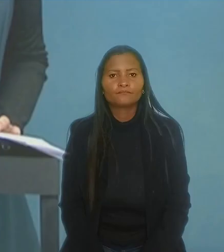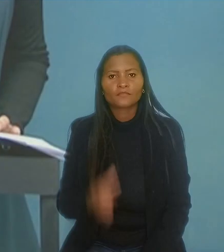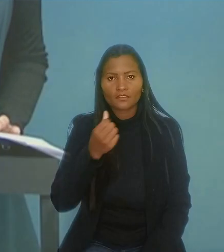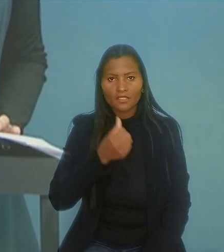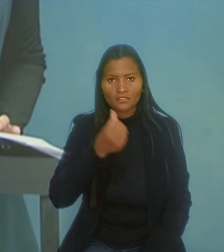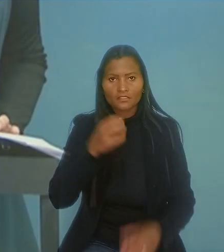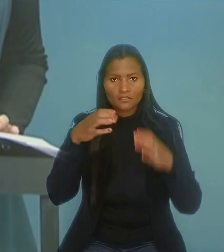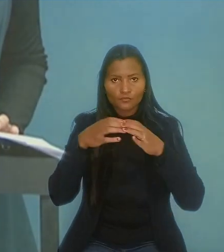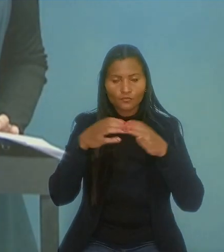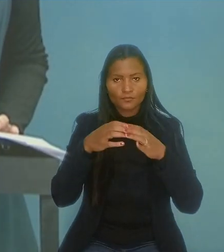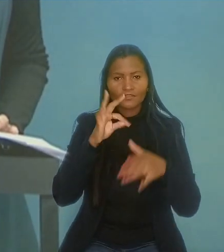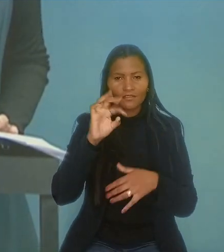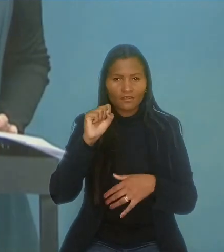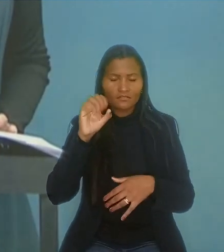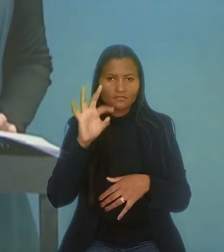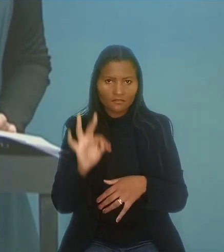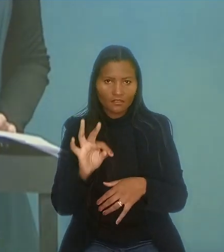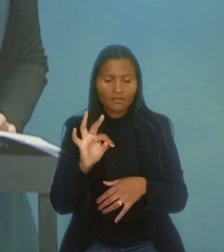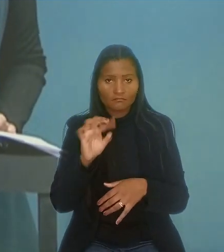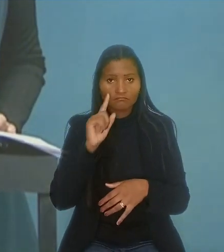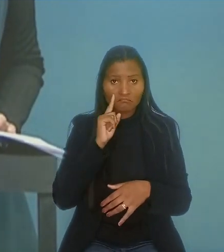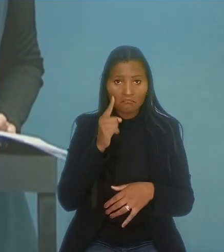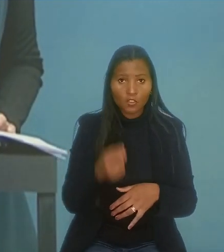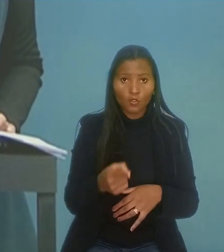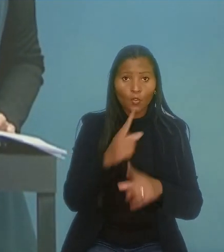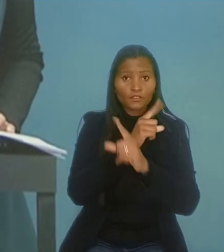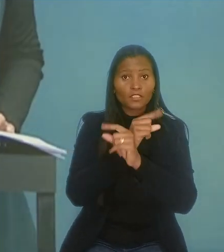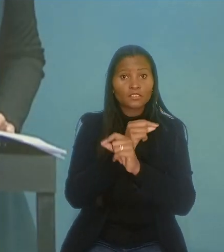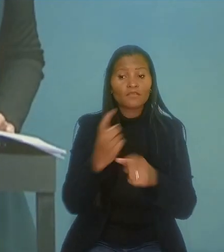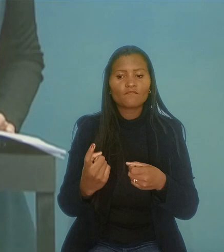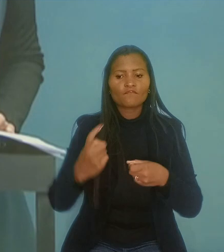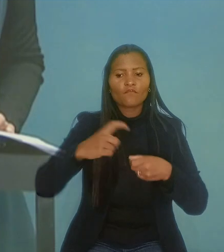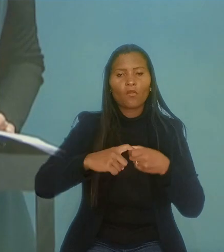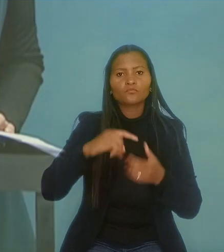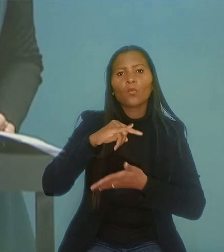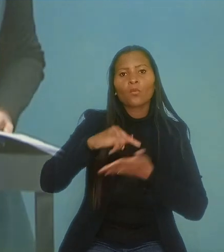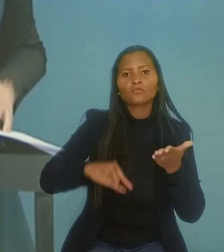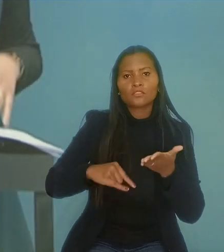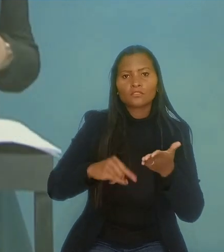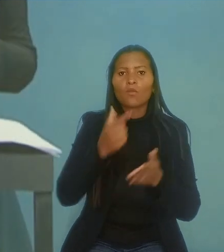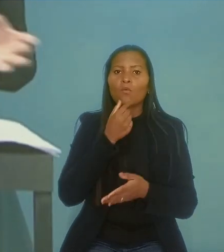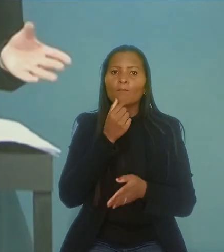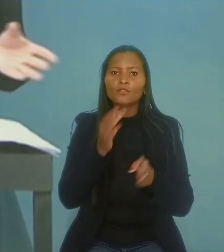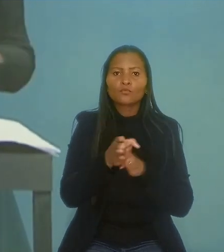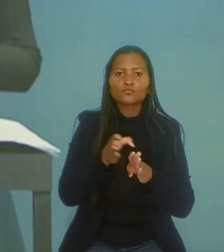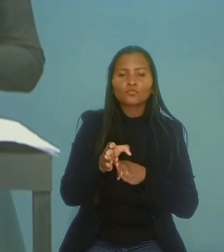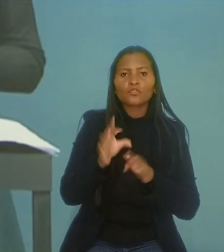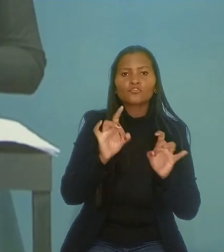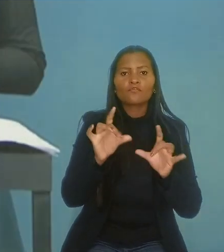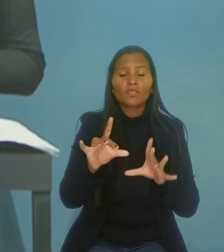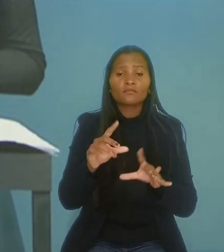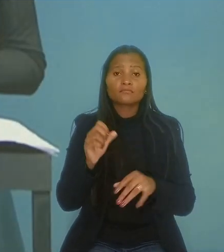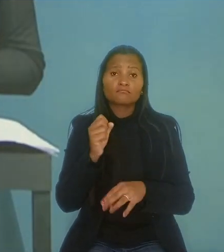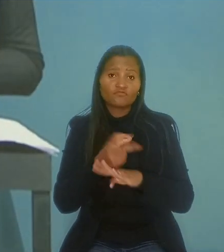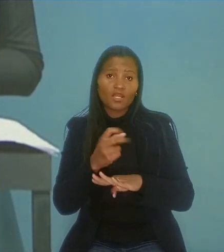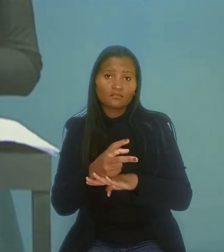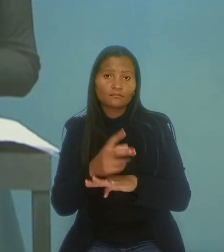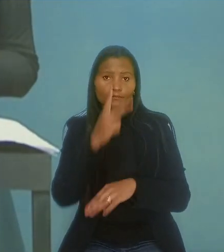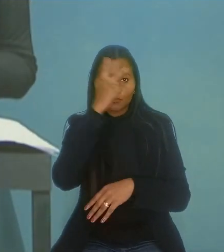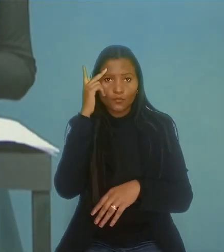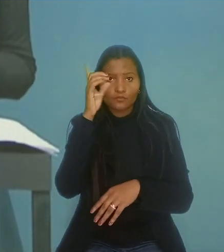A 6ª Turma do Tribunal Superior do Trabalho determinou que a Nestlé reintegre um consultor de vendas que ocupava vaga destinada a pessoas com deficiência.